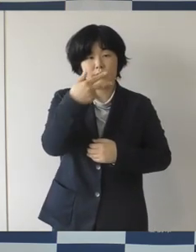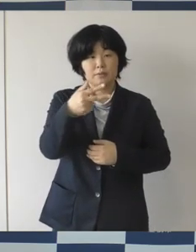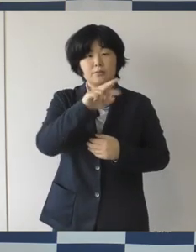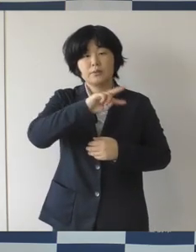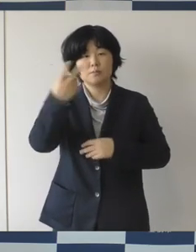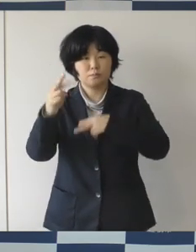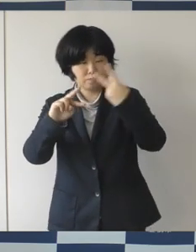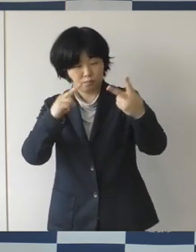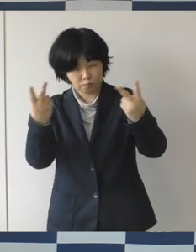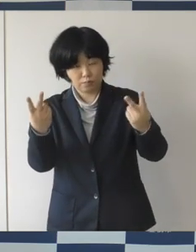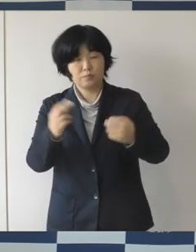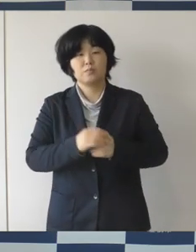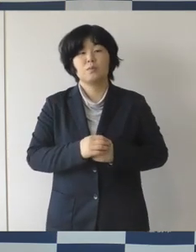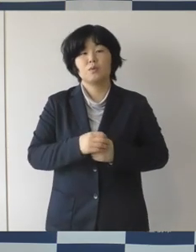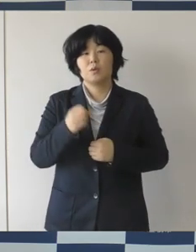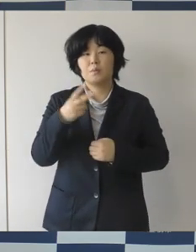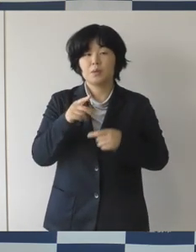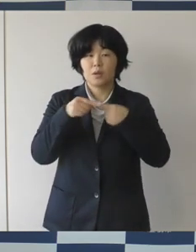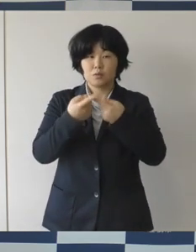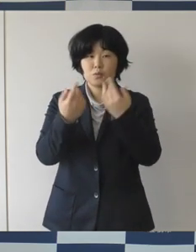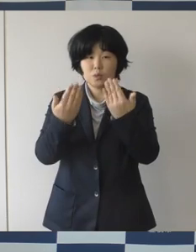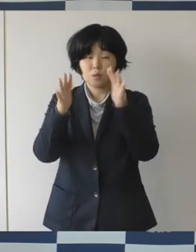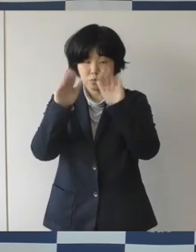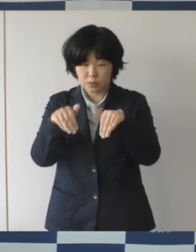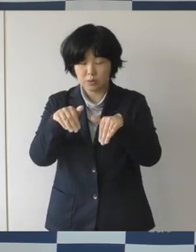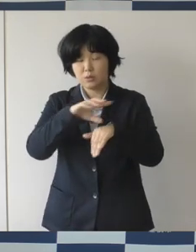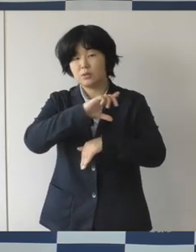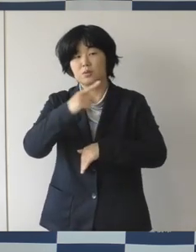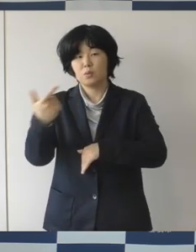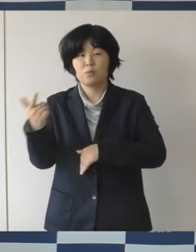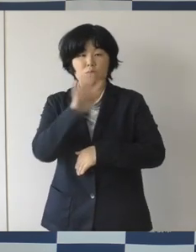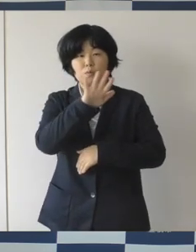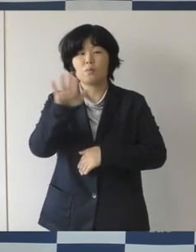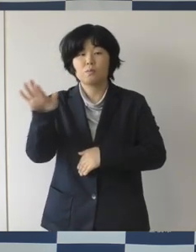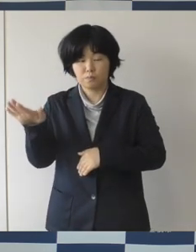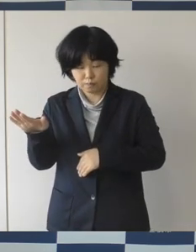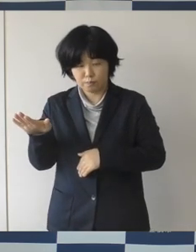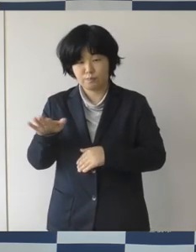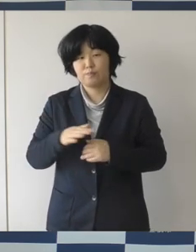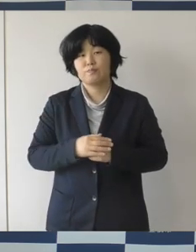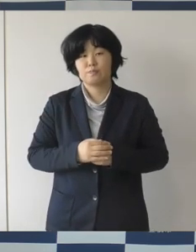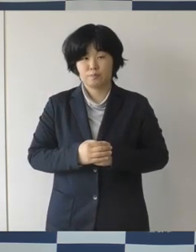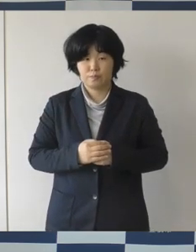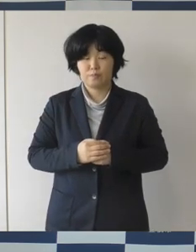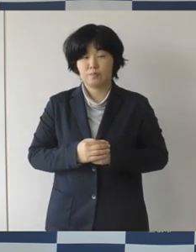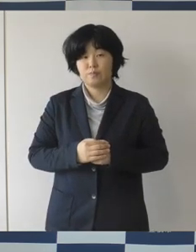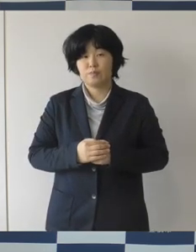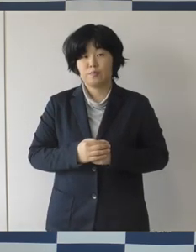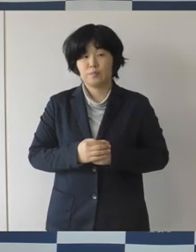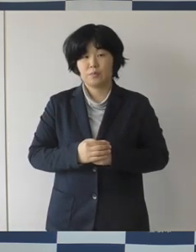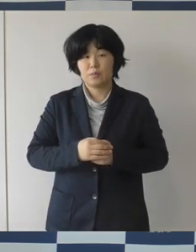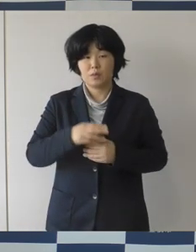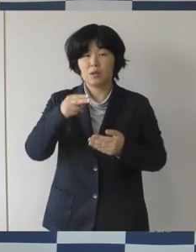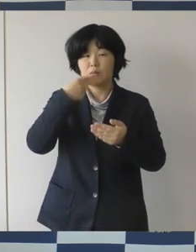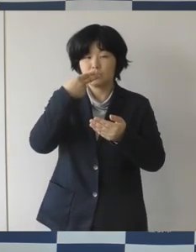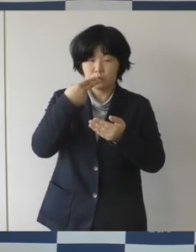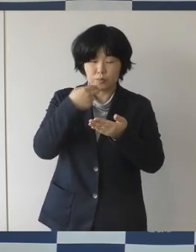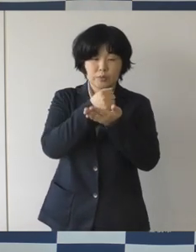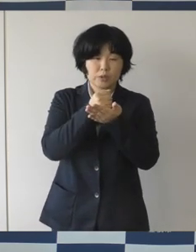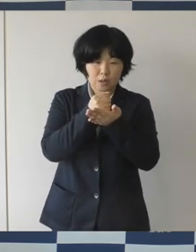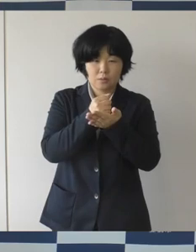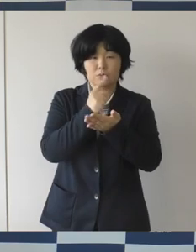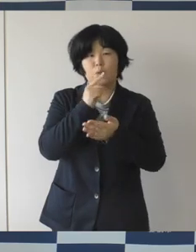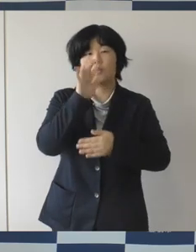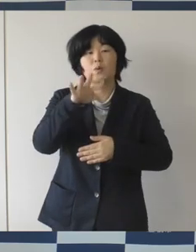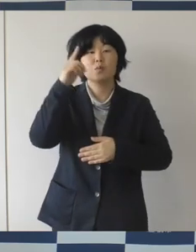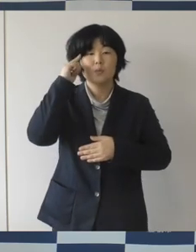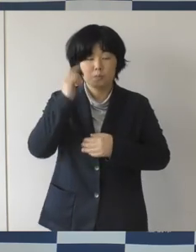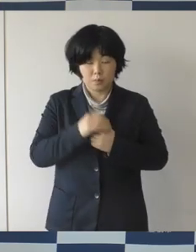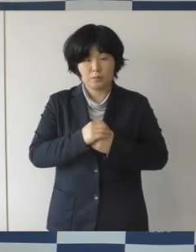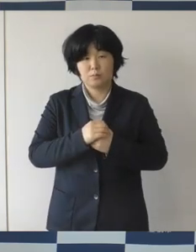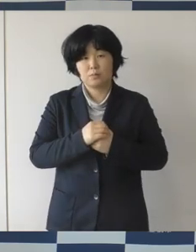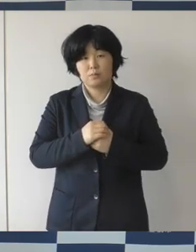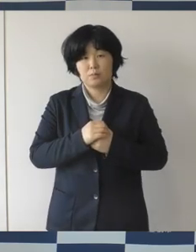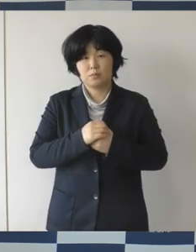入学とか様々な人が動く季節でありますし飲食の機会も多くなりますので、